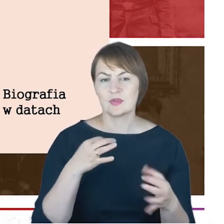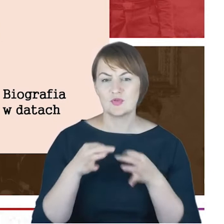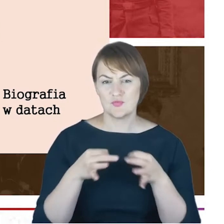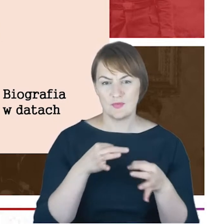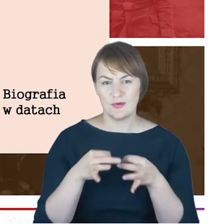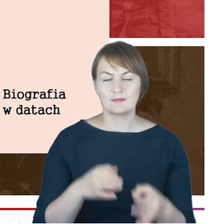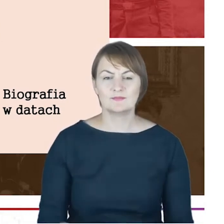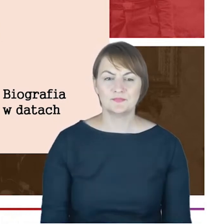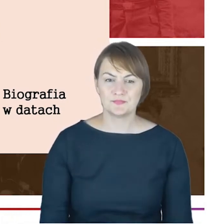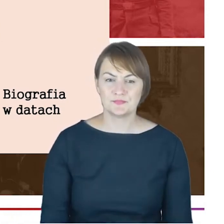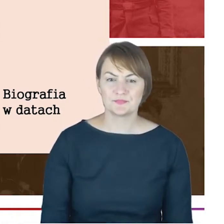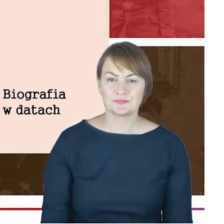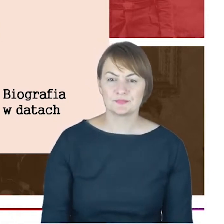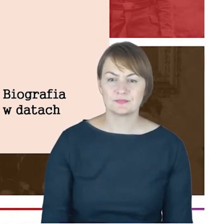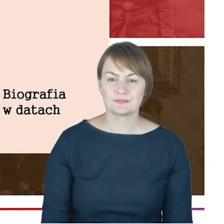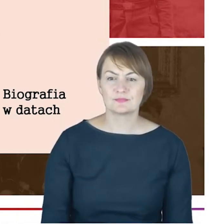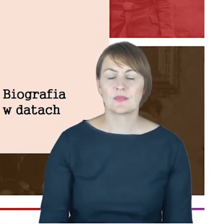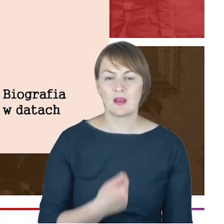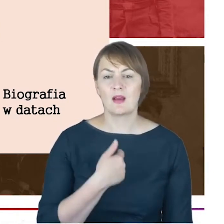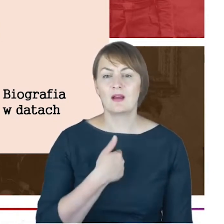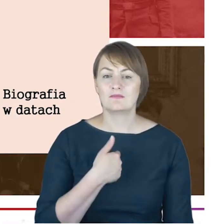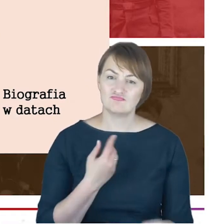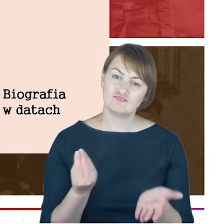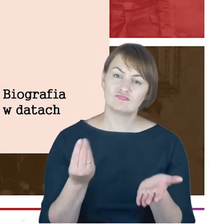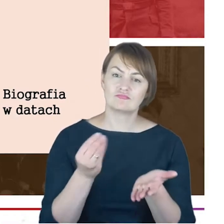A ja tylko szybciutko dopowiem, że urodzony w Altonie,